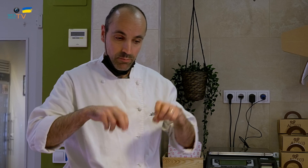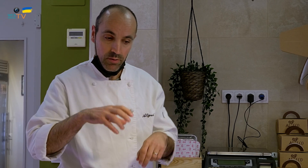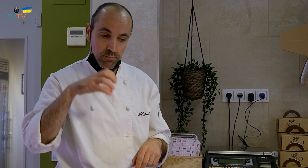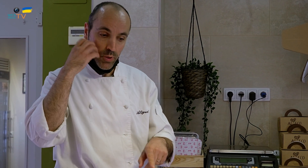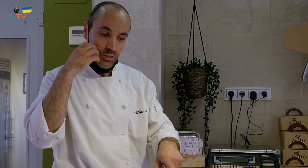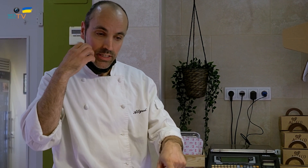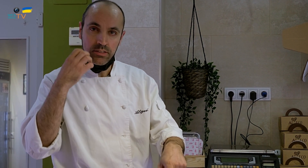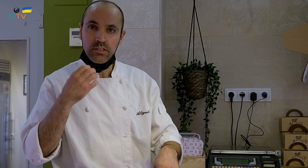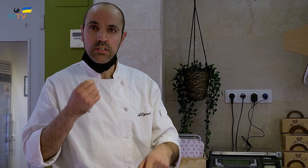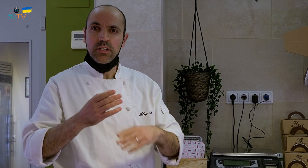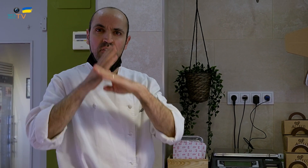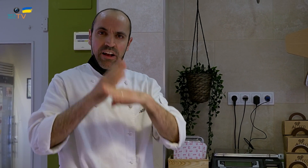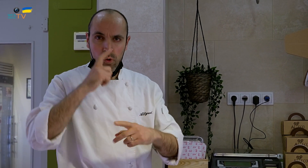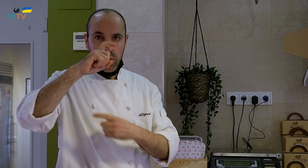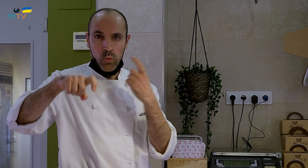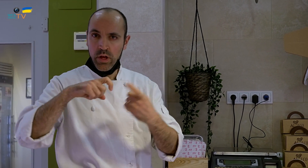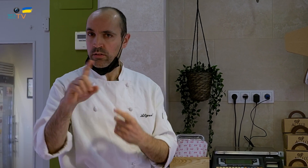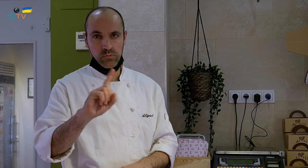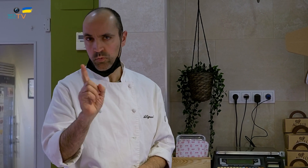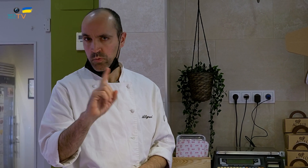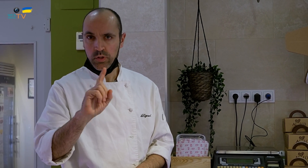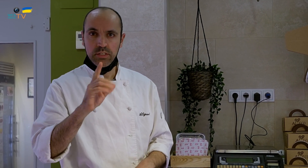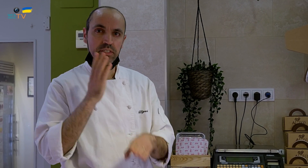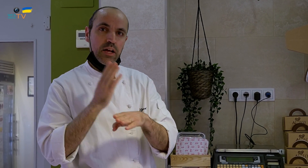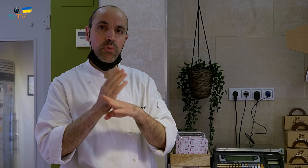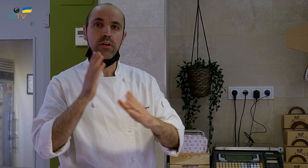Este es un postre que no se hace todo el año, es un postre de invierno.